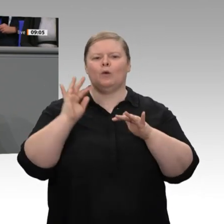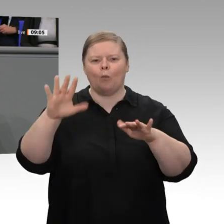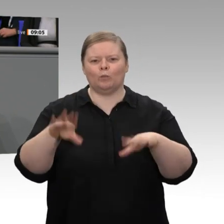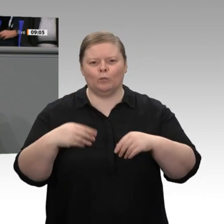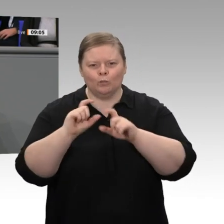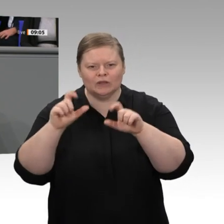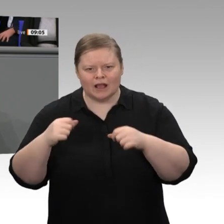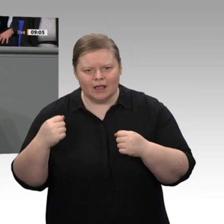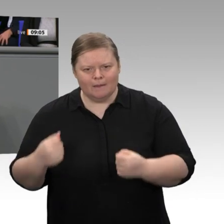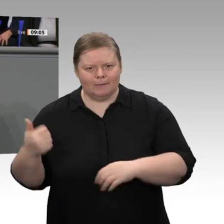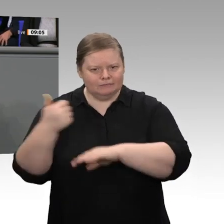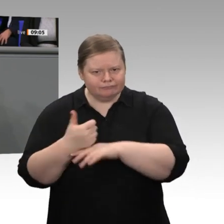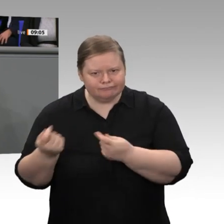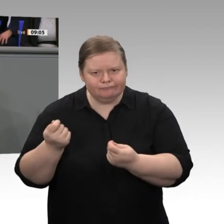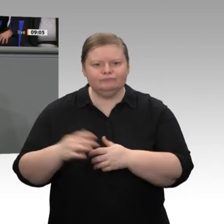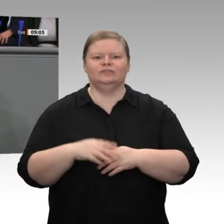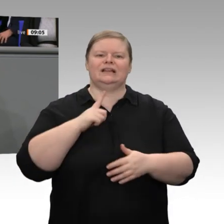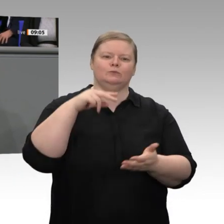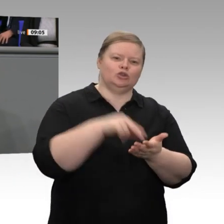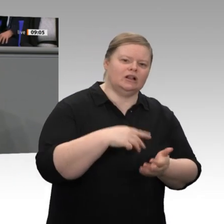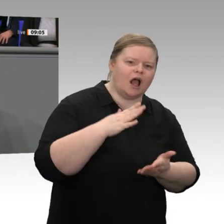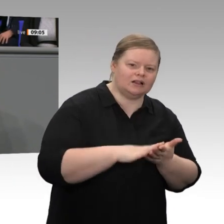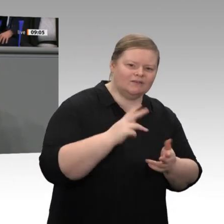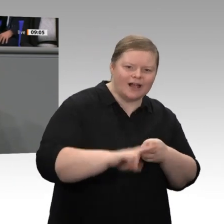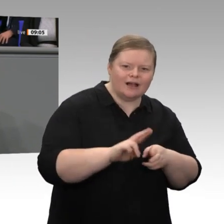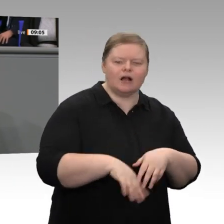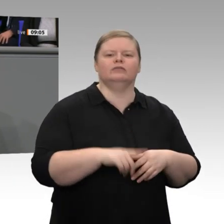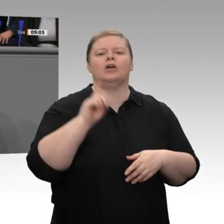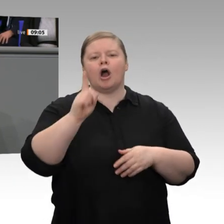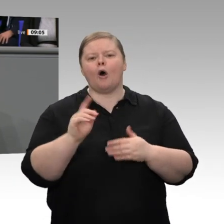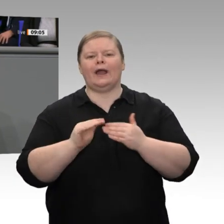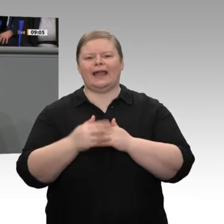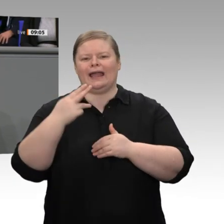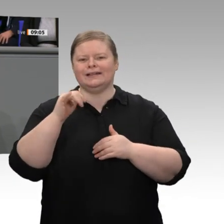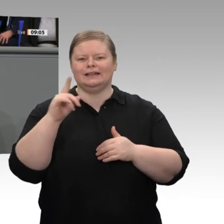trotz mancher Hindernisse und trotz mancher Probleme mit Bürokratie diese beispiellose